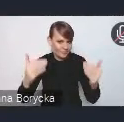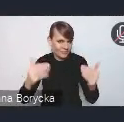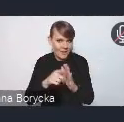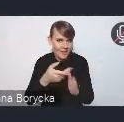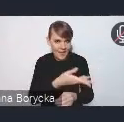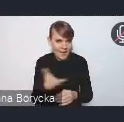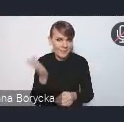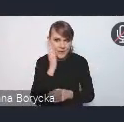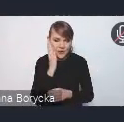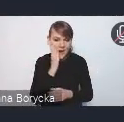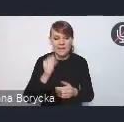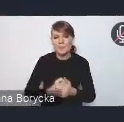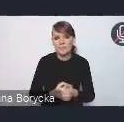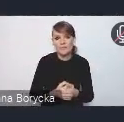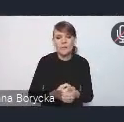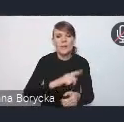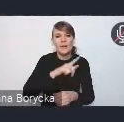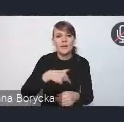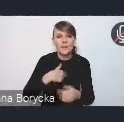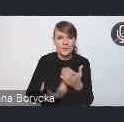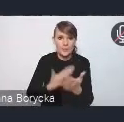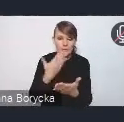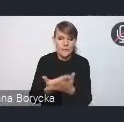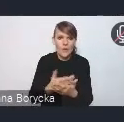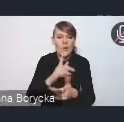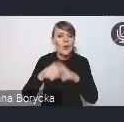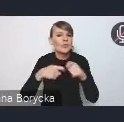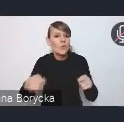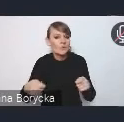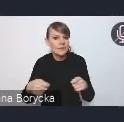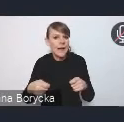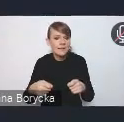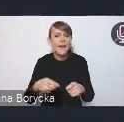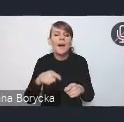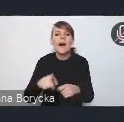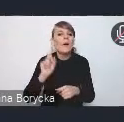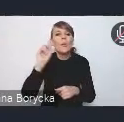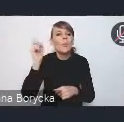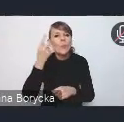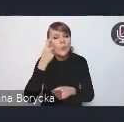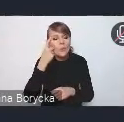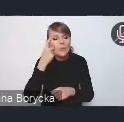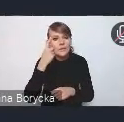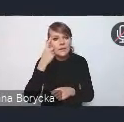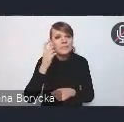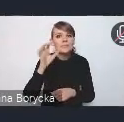Rozwiązania, które proponujemy w dokumencie, dotyczą przede wszystkim wymagań